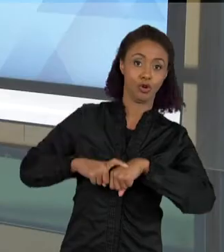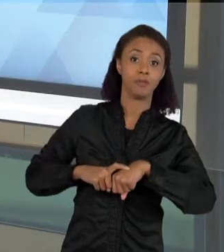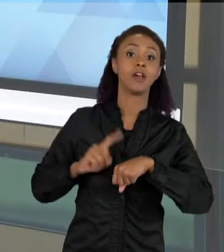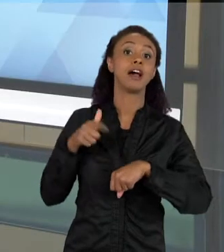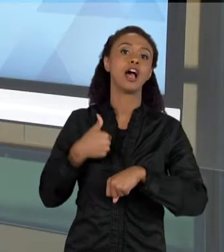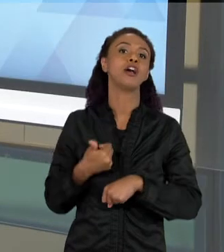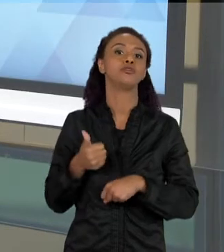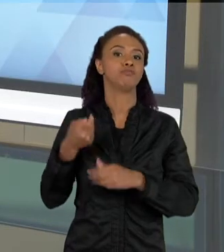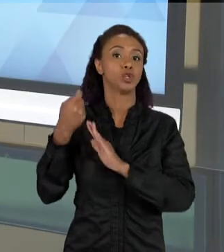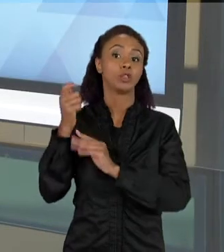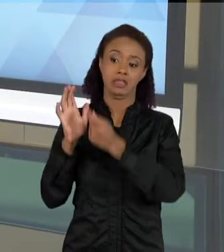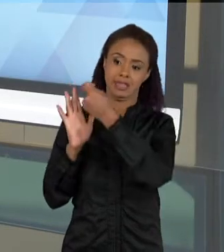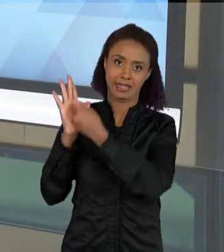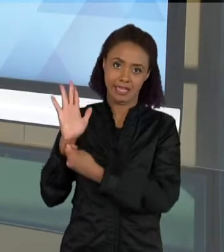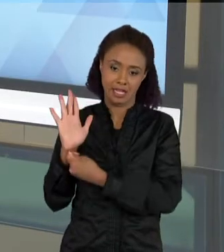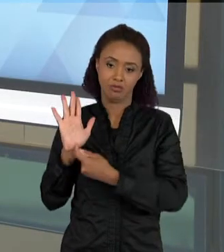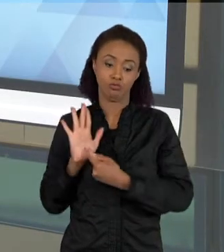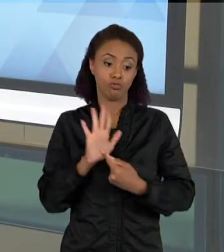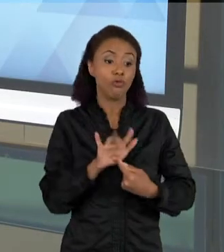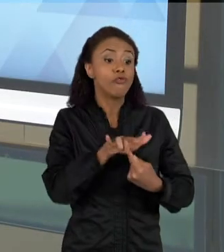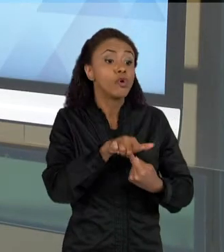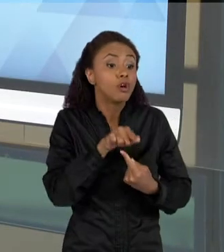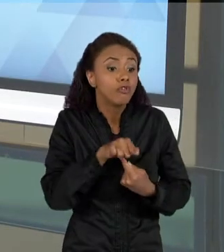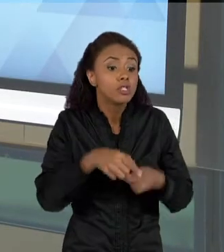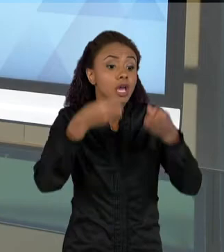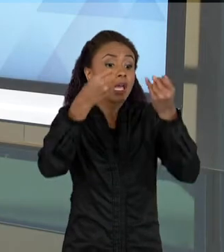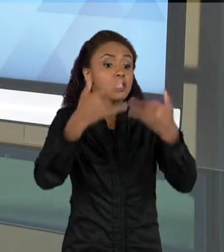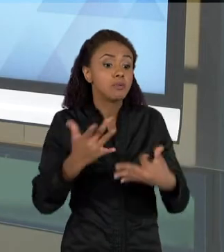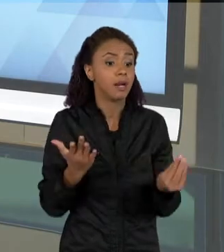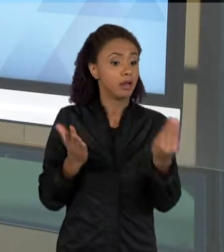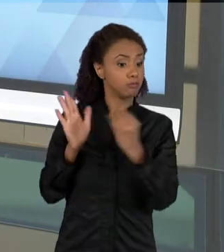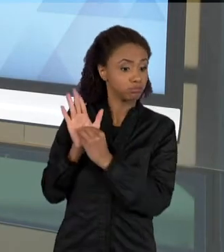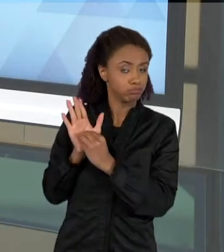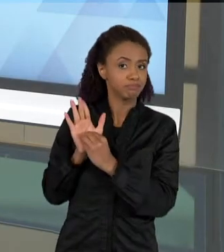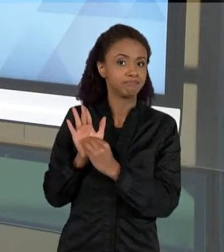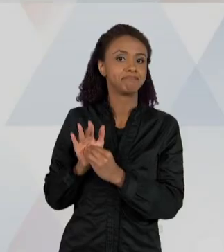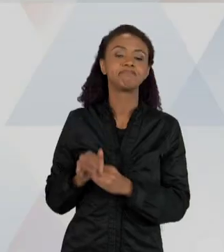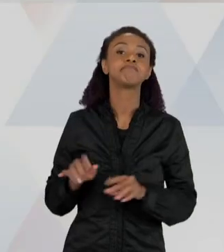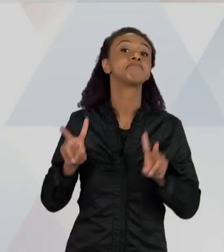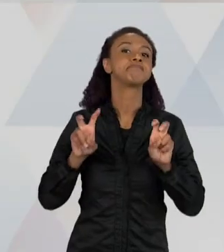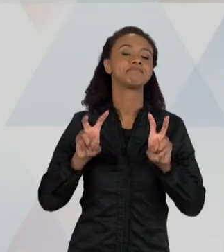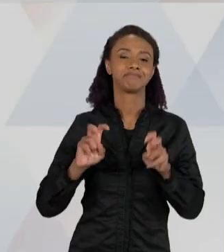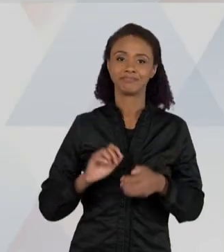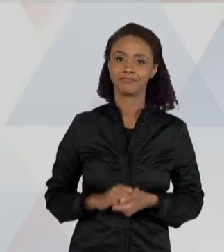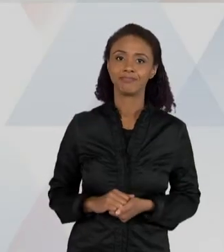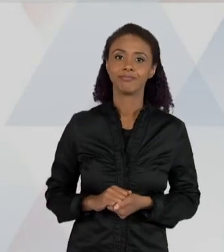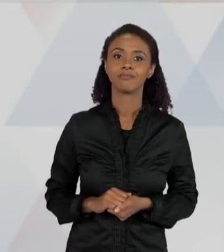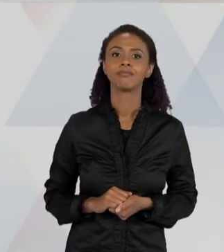RESOLVER, E AQUI ELA DEVE DAR UMA EXPLICAÇÃO. ENTÃO O PROBLEMA É O USANDO O CADERNO DE CAMPO DA